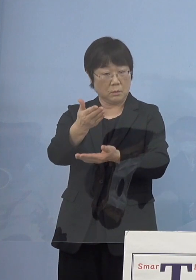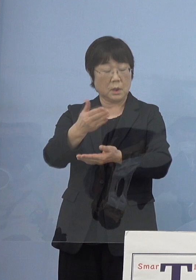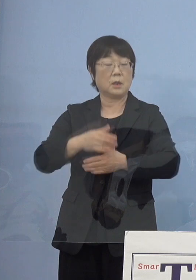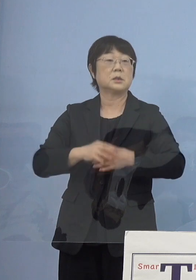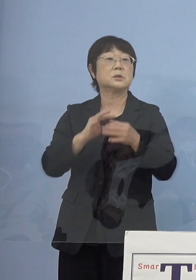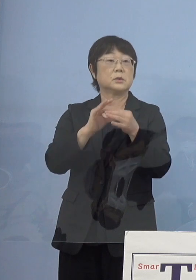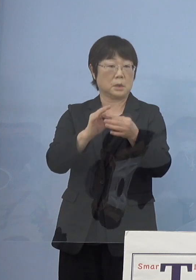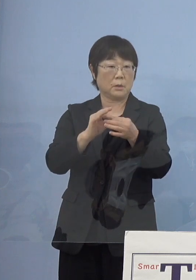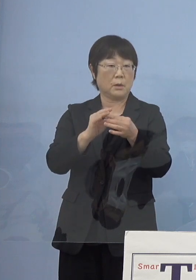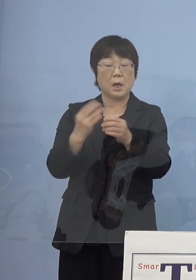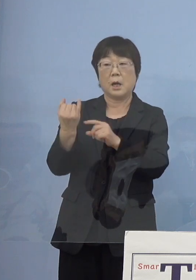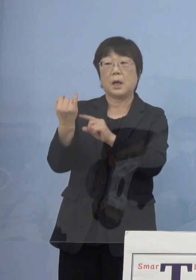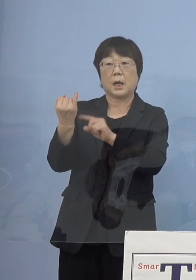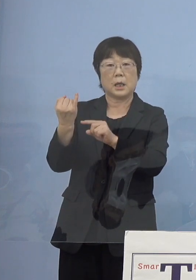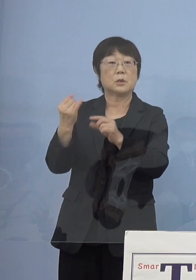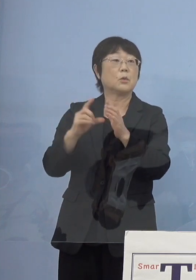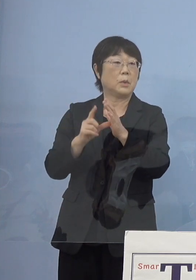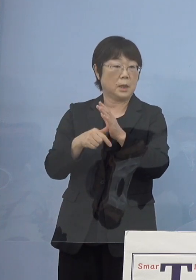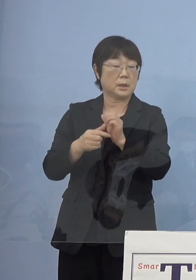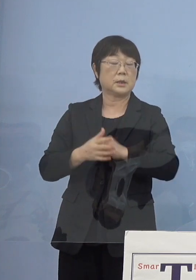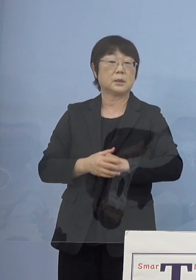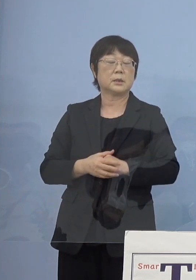寂聴さんの場合には先ほども申し上げたように